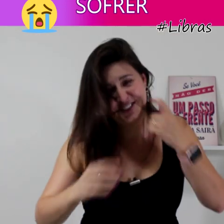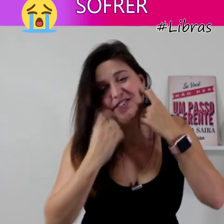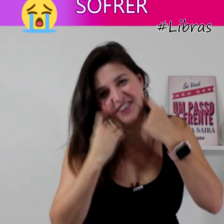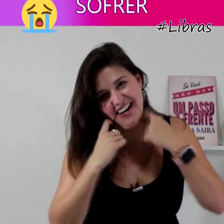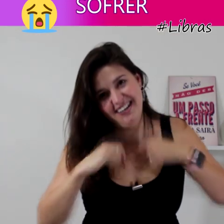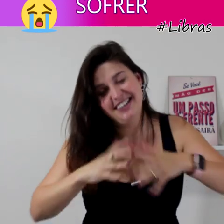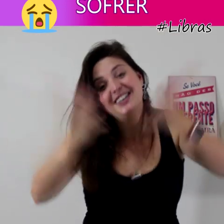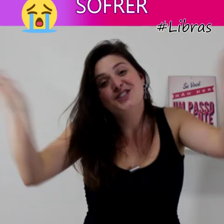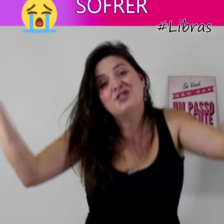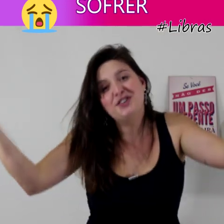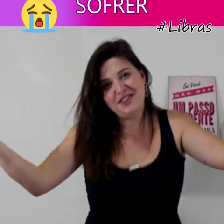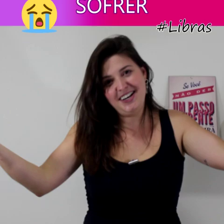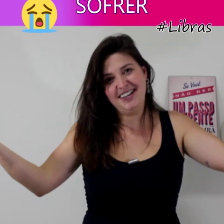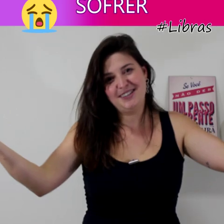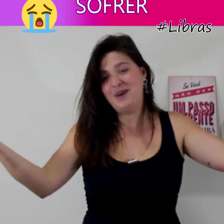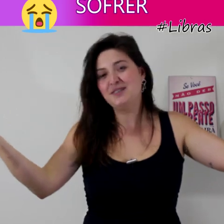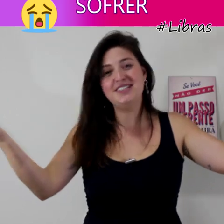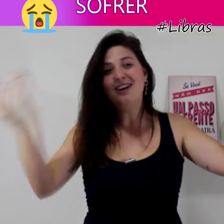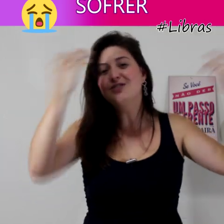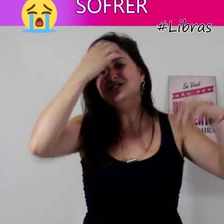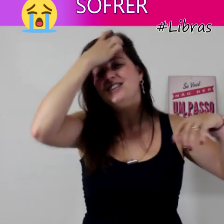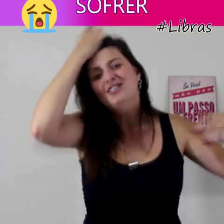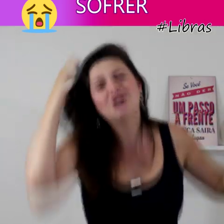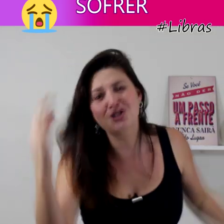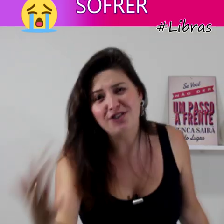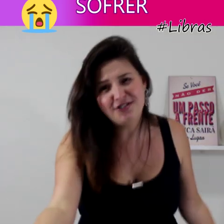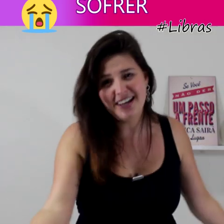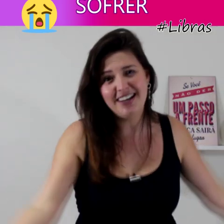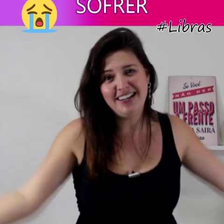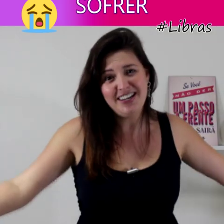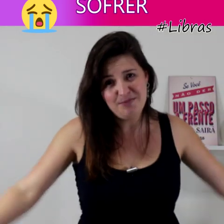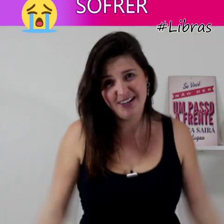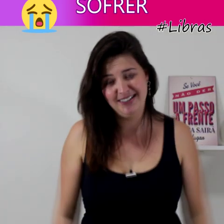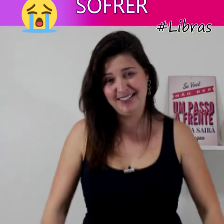Sofrer... qual o sinal de sofrer em Libras?